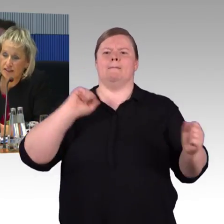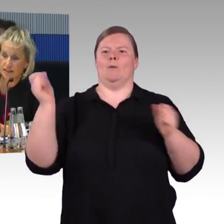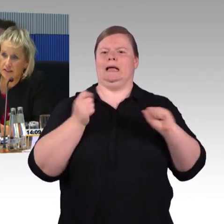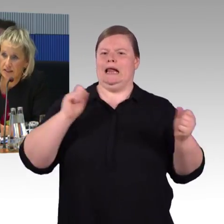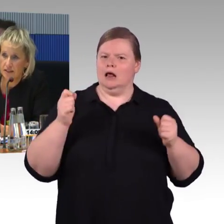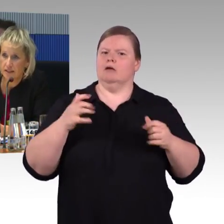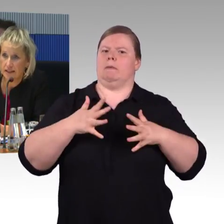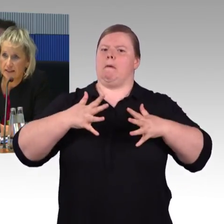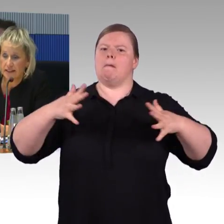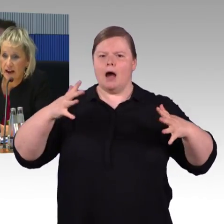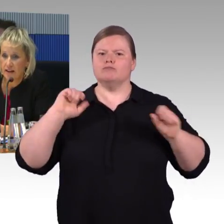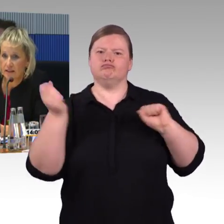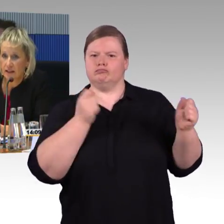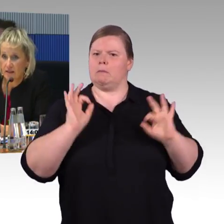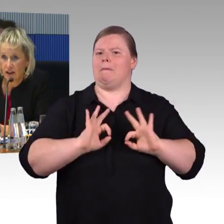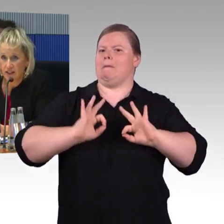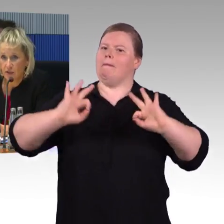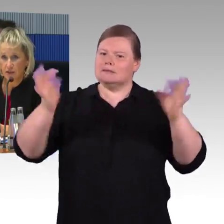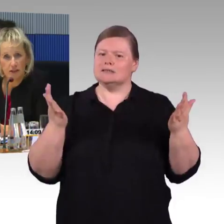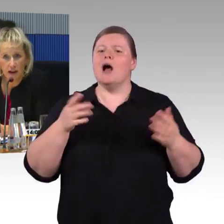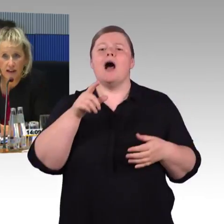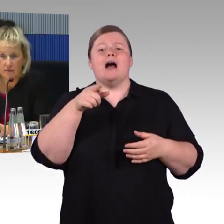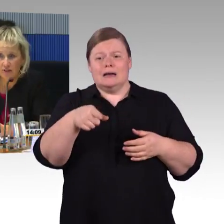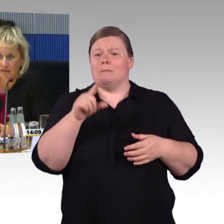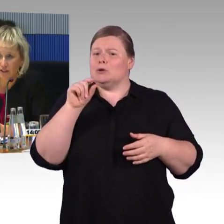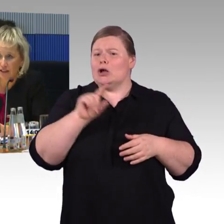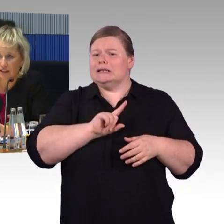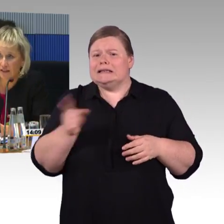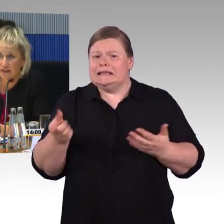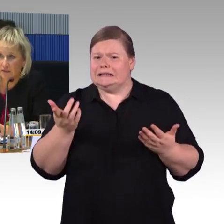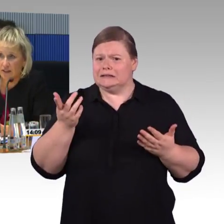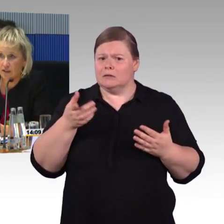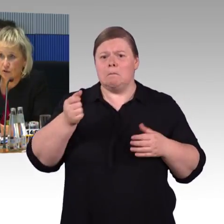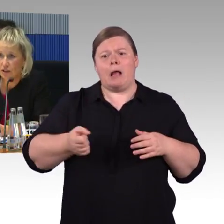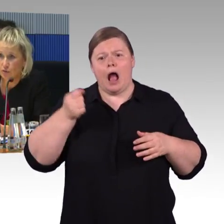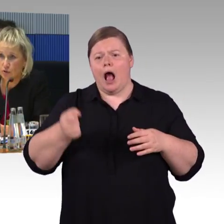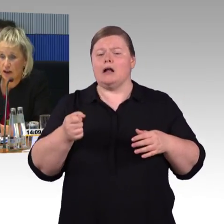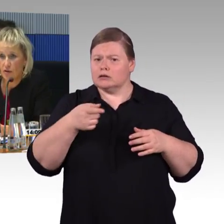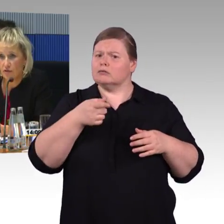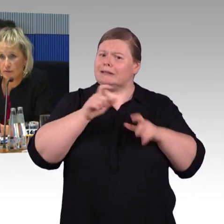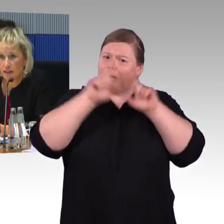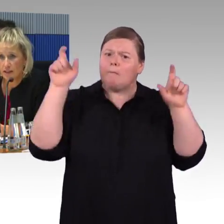zu modernisieren sind in den nächsten Jahren. Fahrzeuge sind gerade im Fernverkehr sehr viele neu hinzugelaufen,